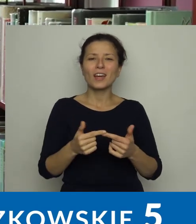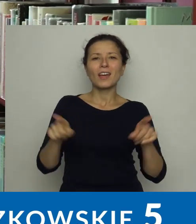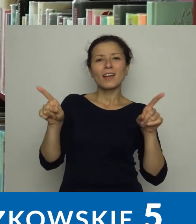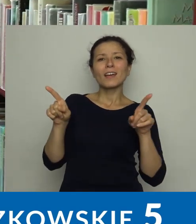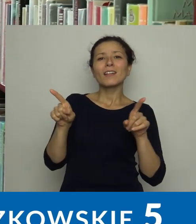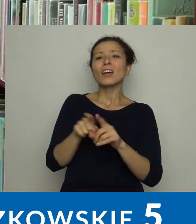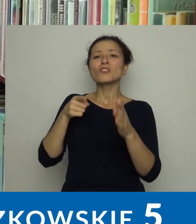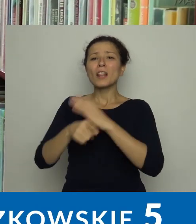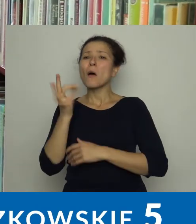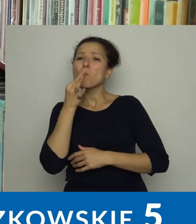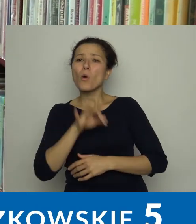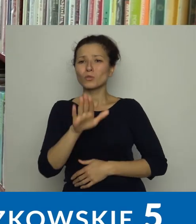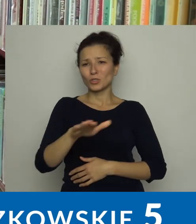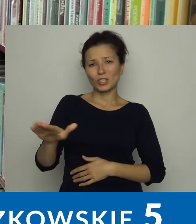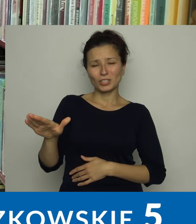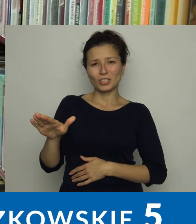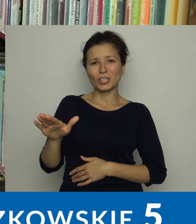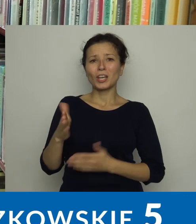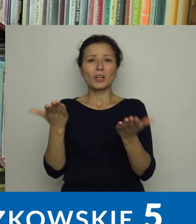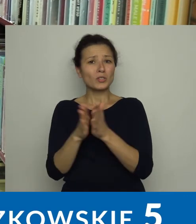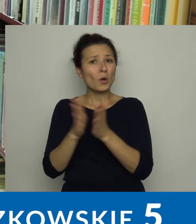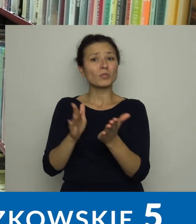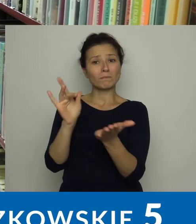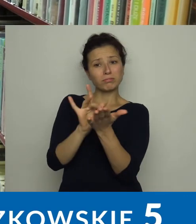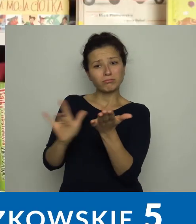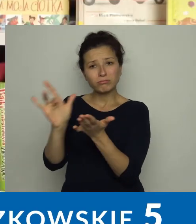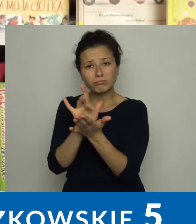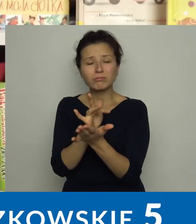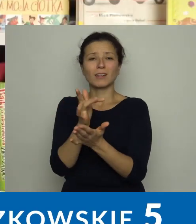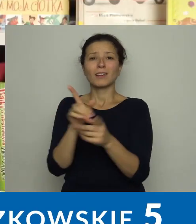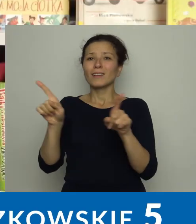dla młodszych dzieci książki interaktywne, picturebooki.